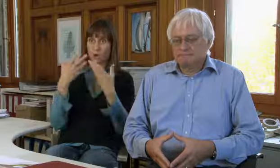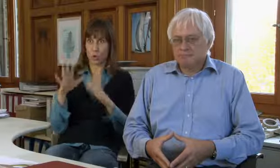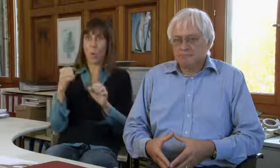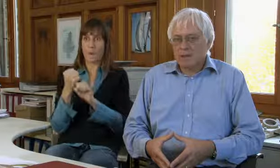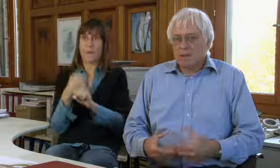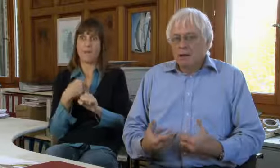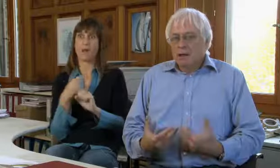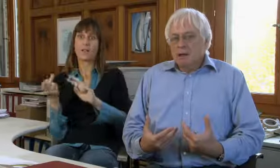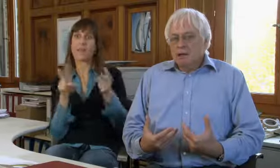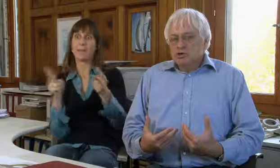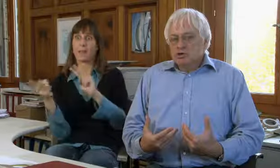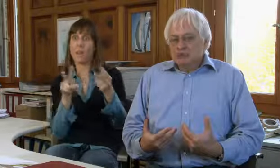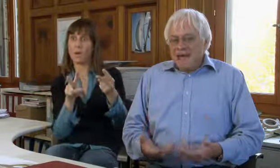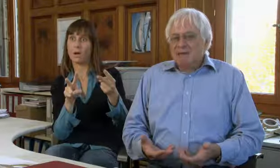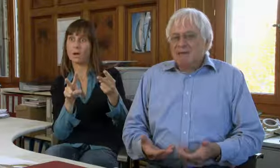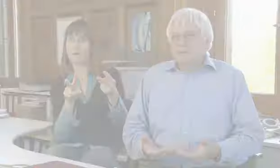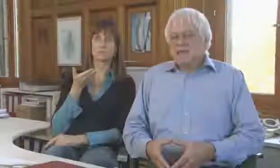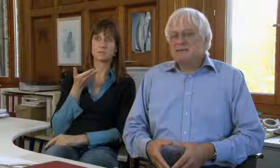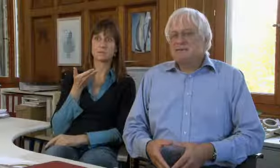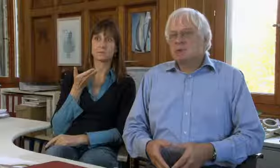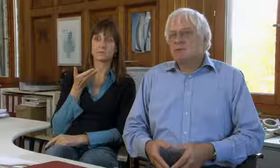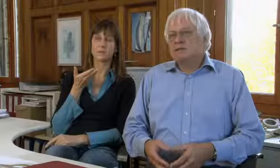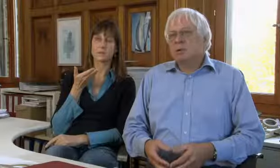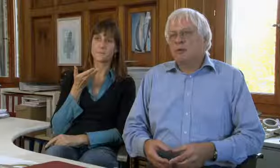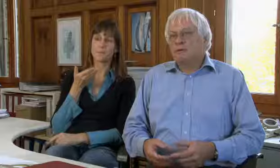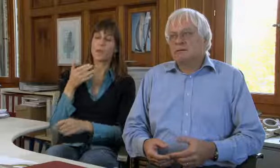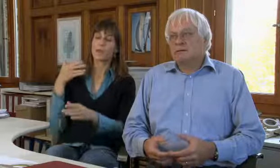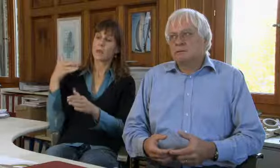schon Vermittlungen gemacht.